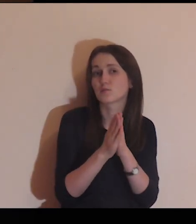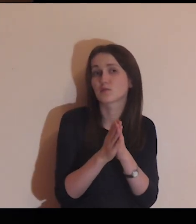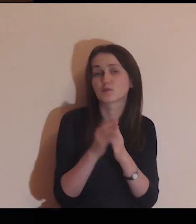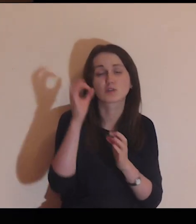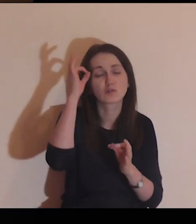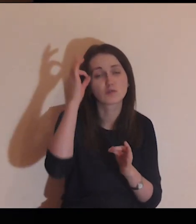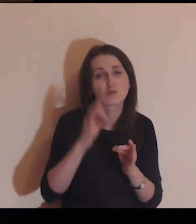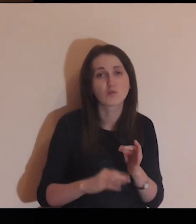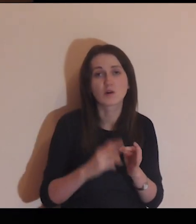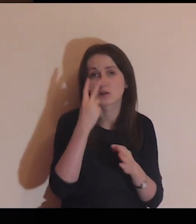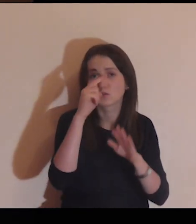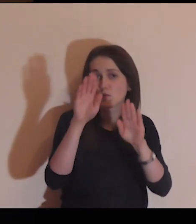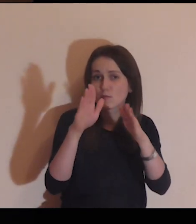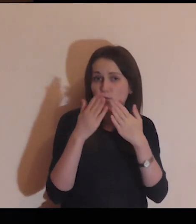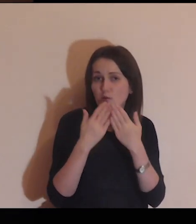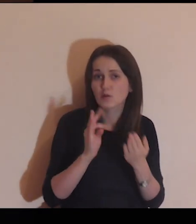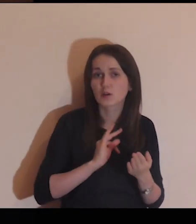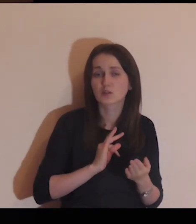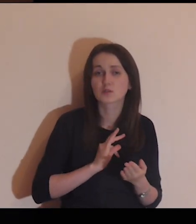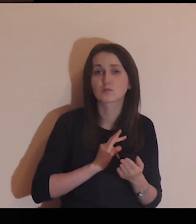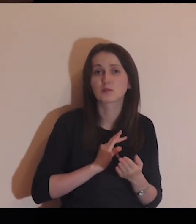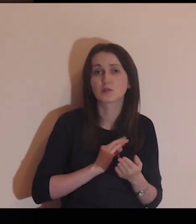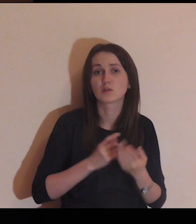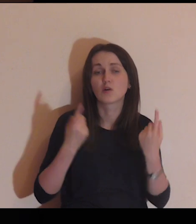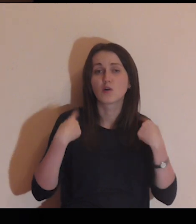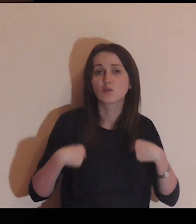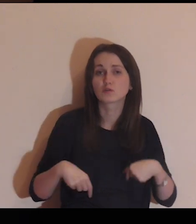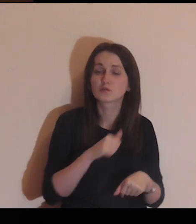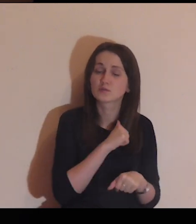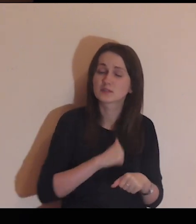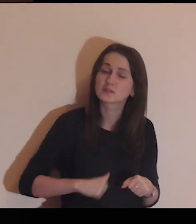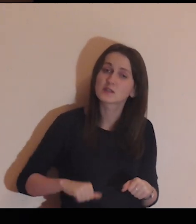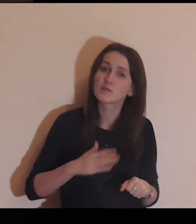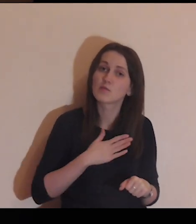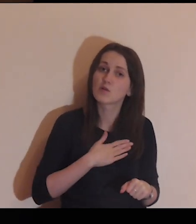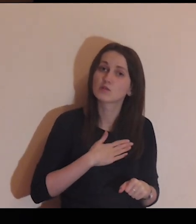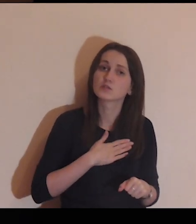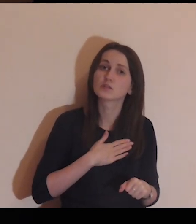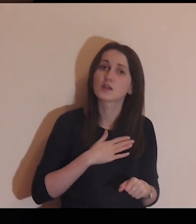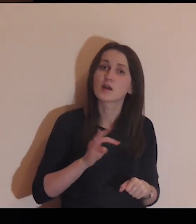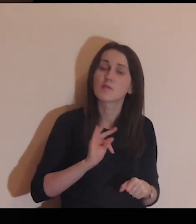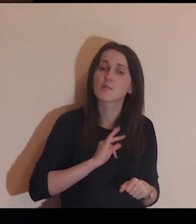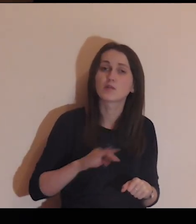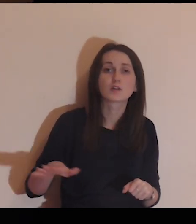Panie, bardzo Cię proszę, abyś konkretnie dzisiaj pokazał mi osoby samotne z mojego otoczenia